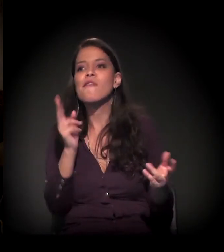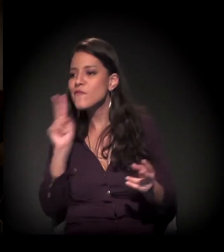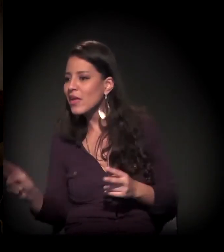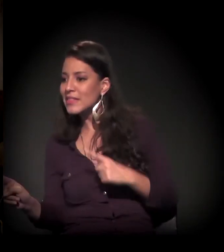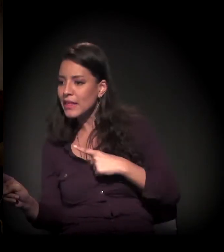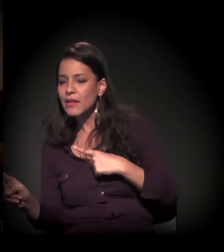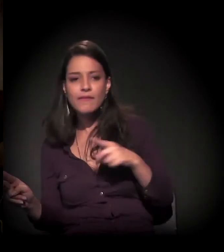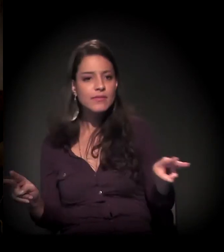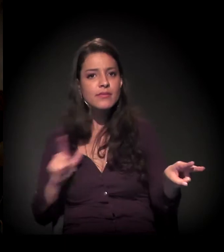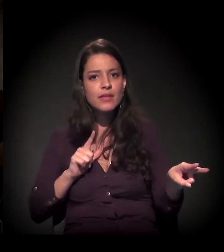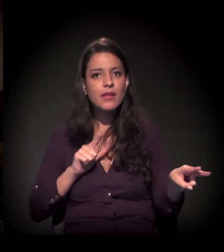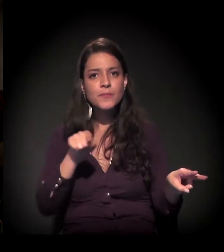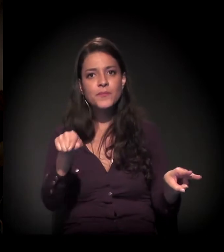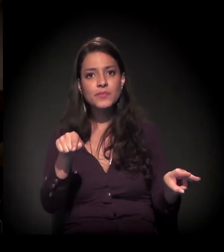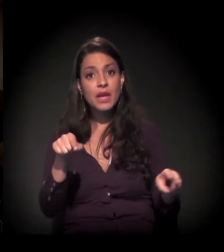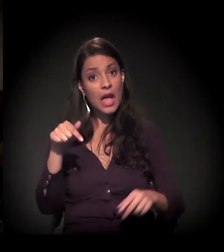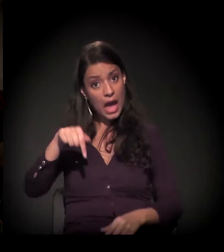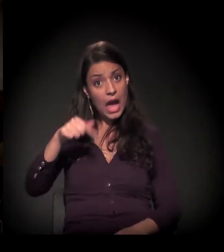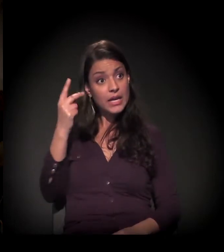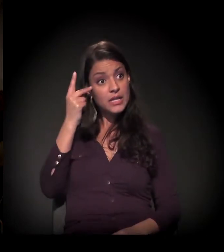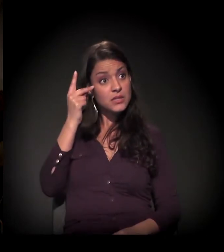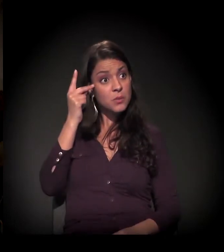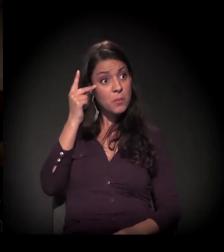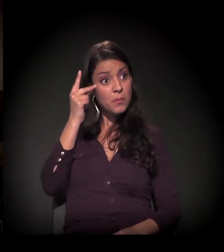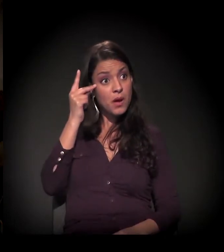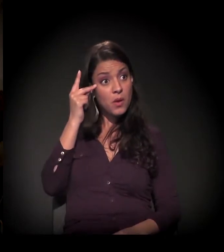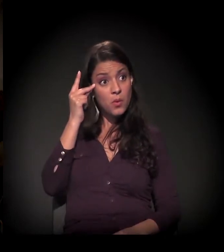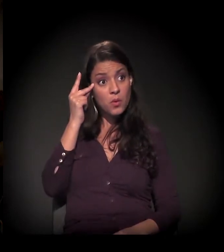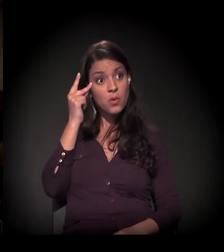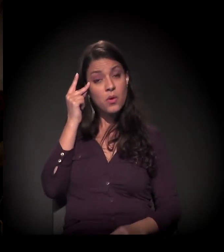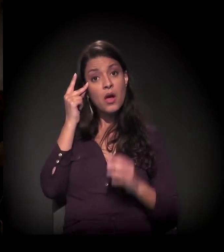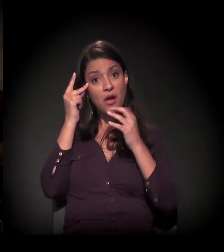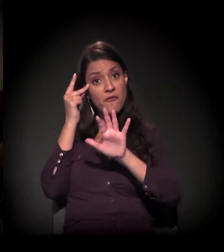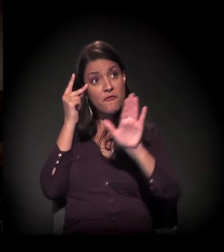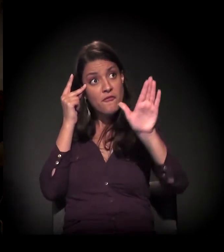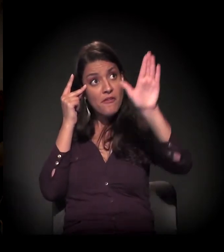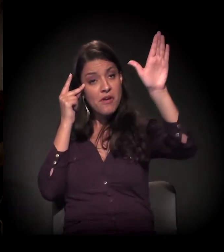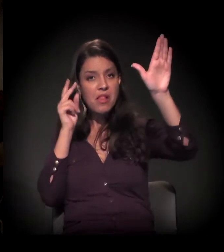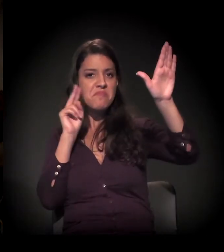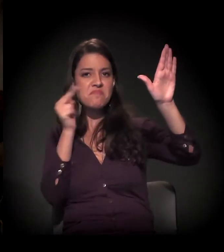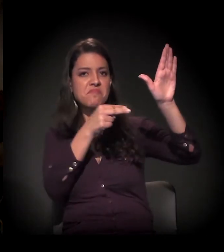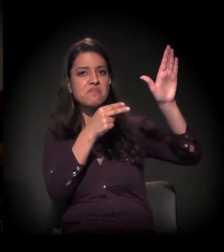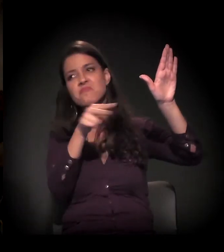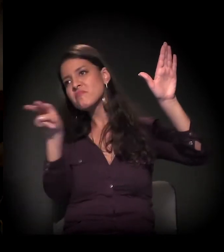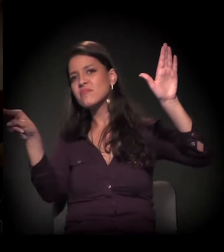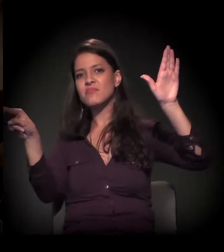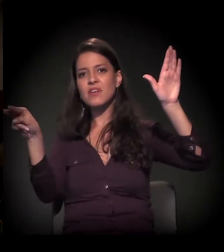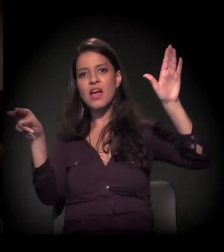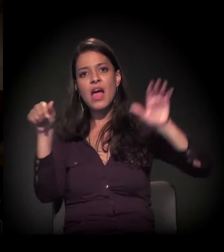É difícil não enxergar. Em São Paulo, essa questão, em minha opinião – vamos ver se é isso mesmo –,